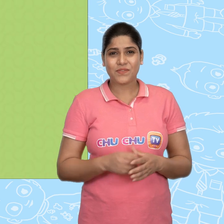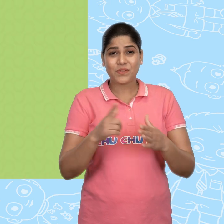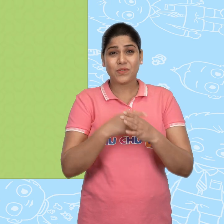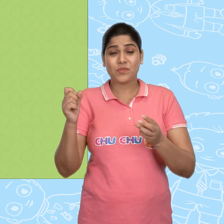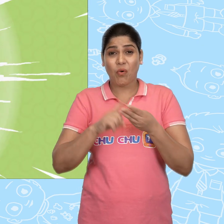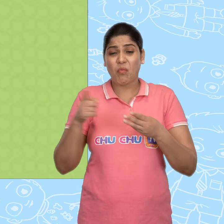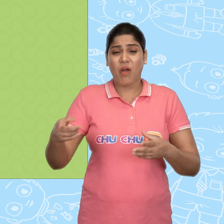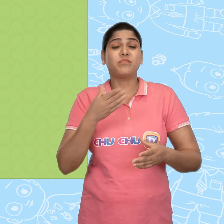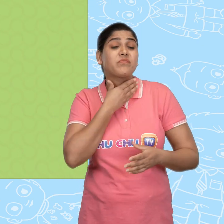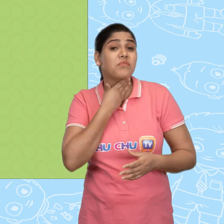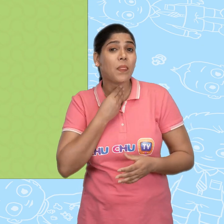Joe बहुत लालची था.